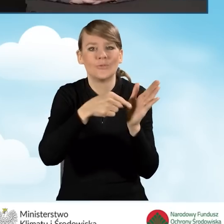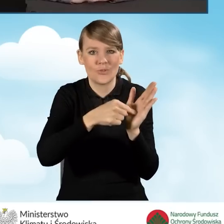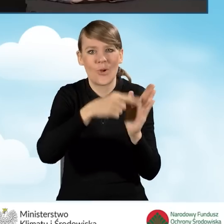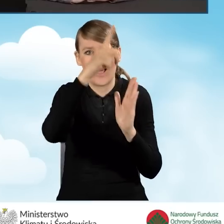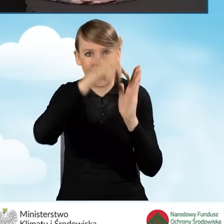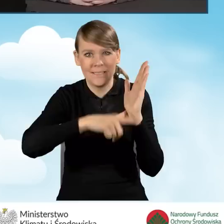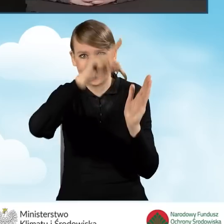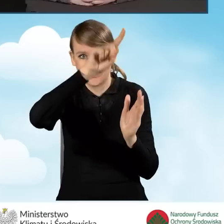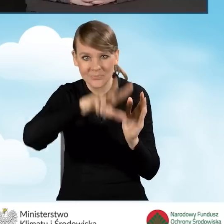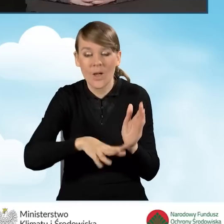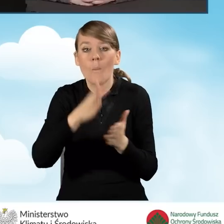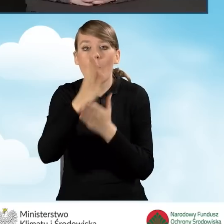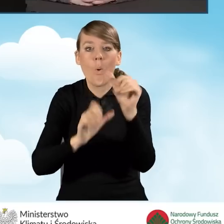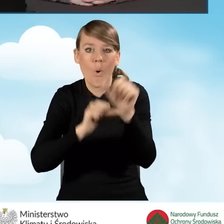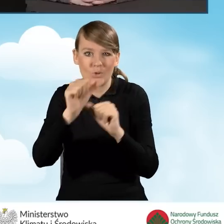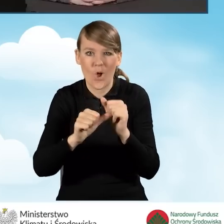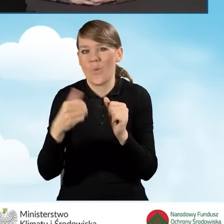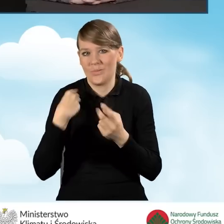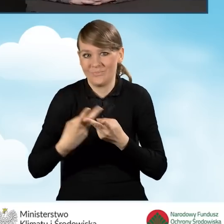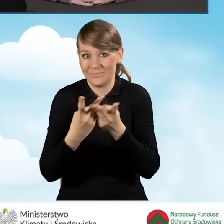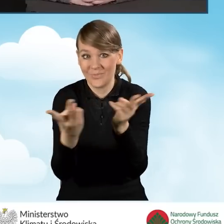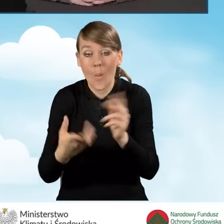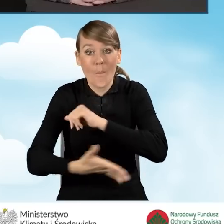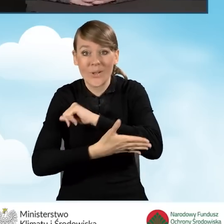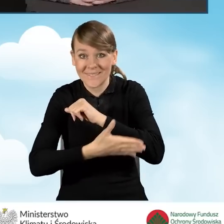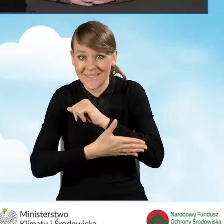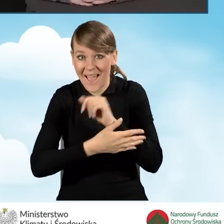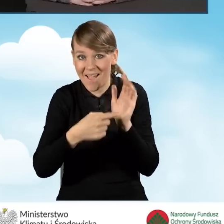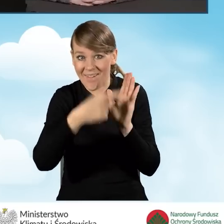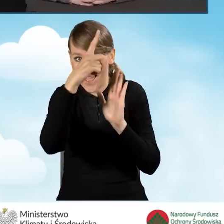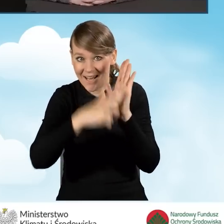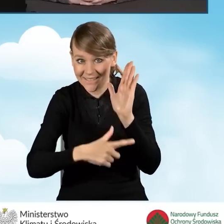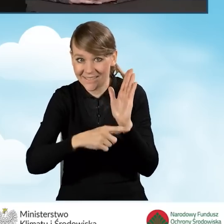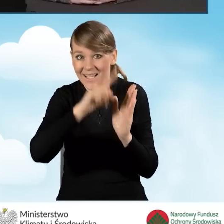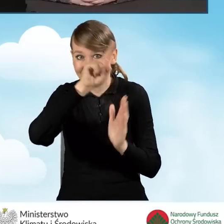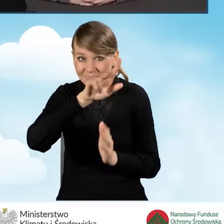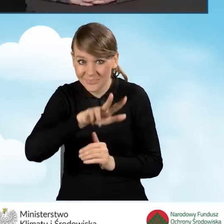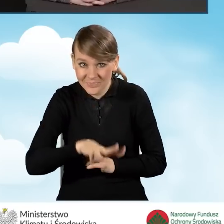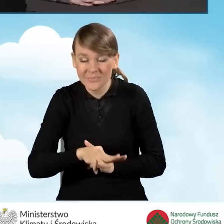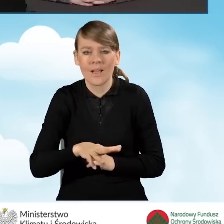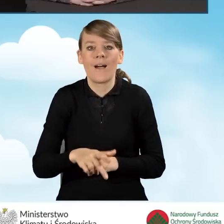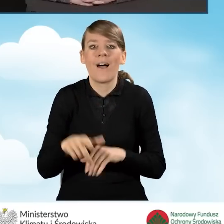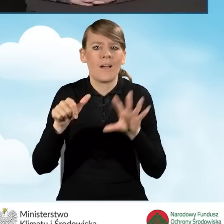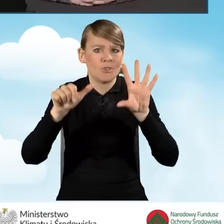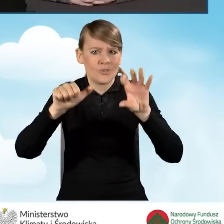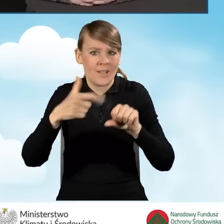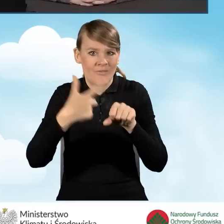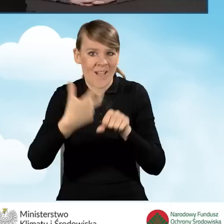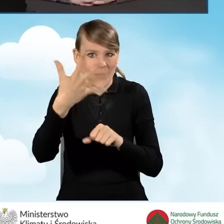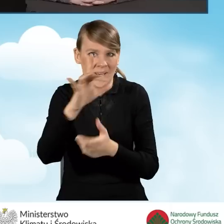na podstawie rankingu aż 625 gmin mogło skorzystać